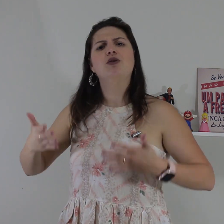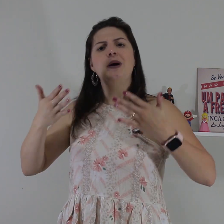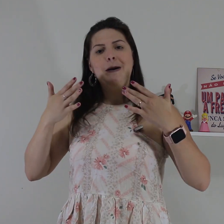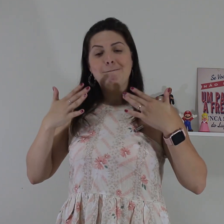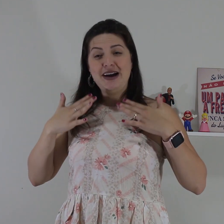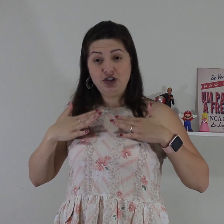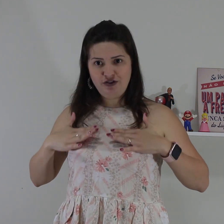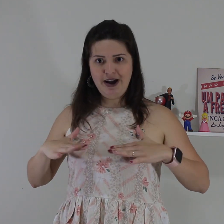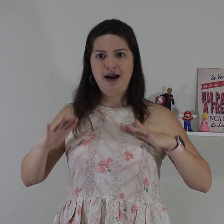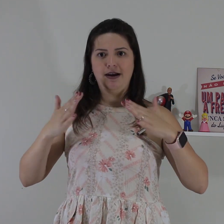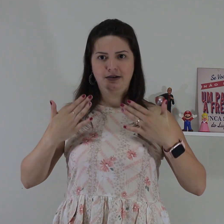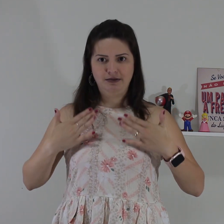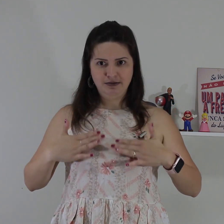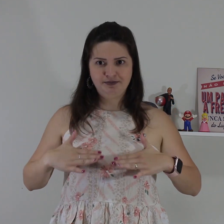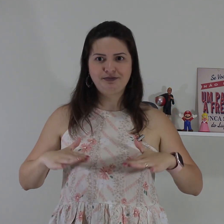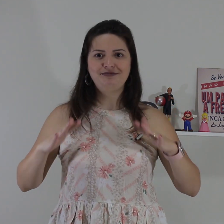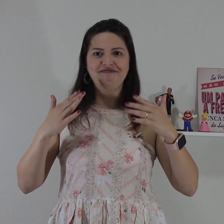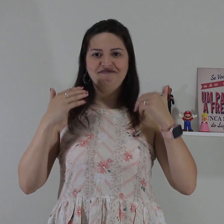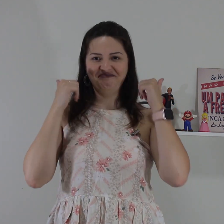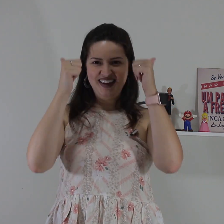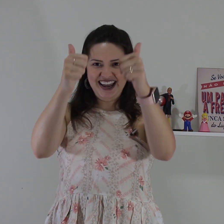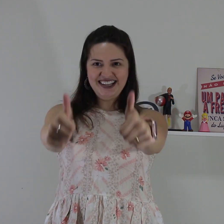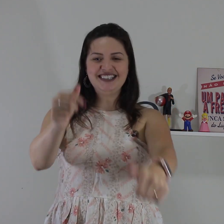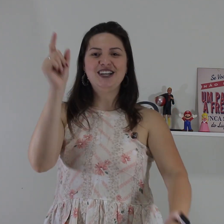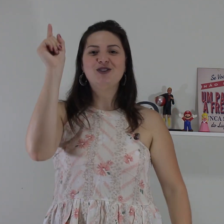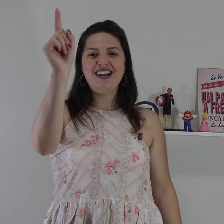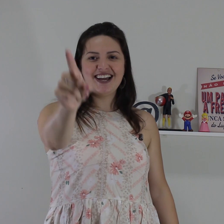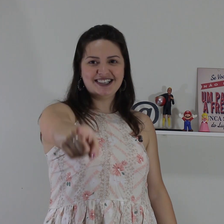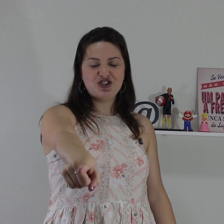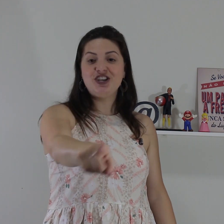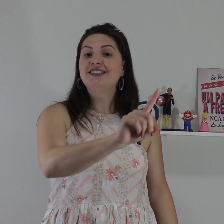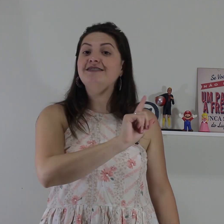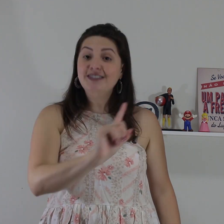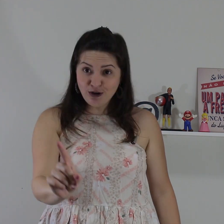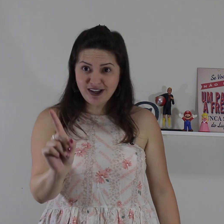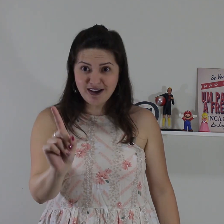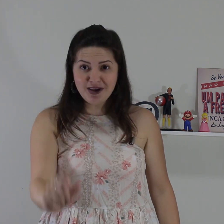novo, mas devagar. beleza? então segue essas dicas e não